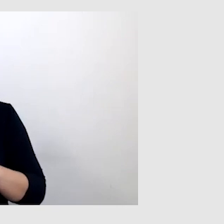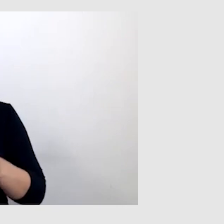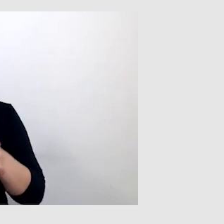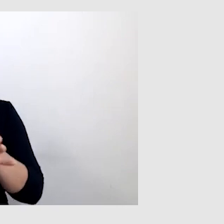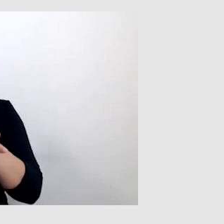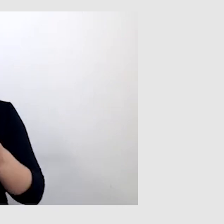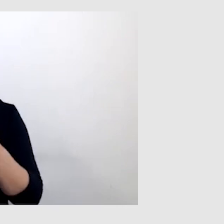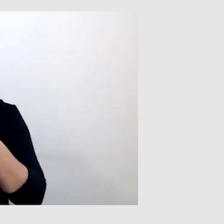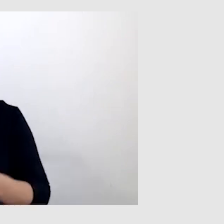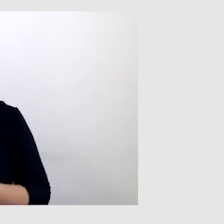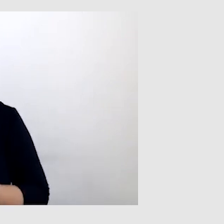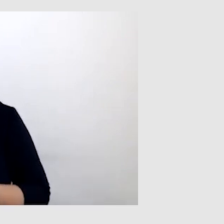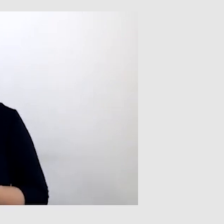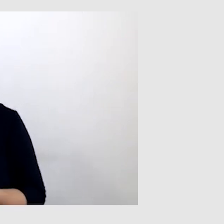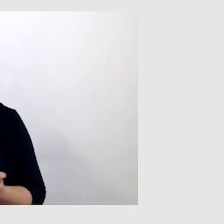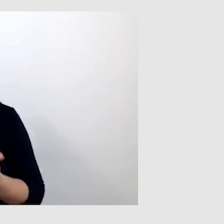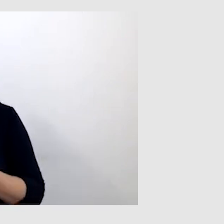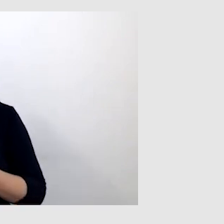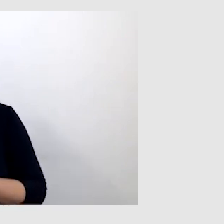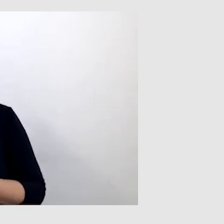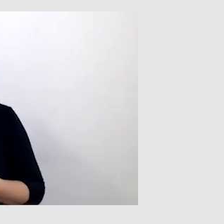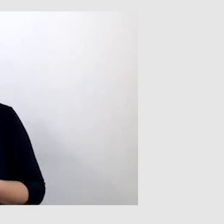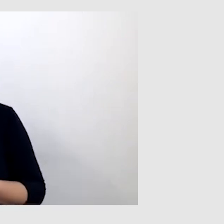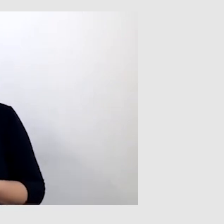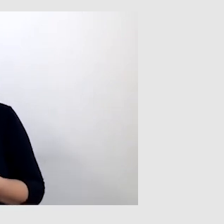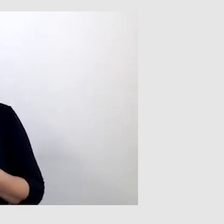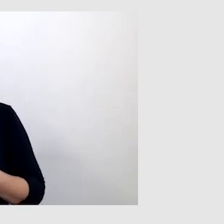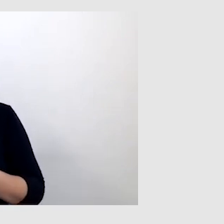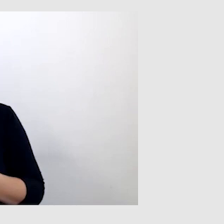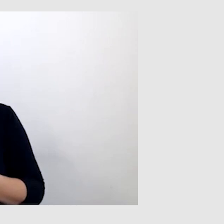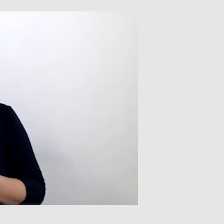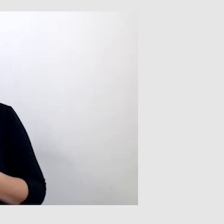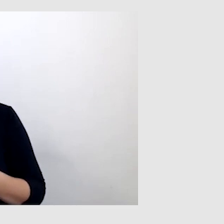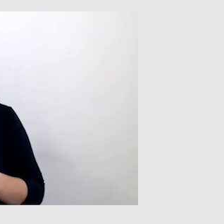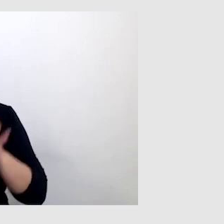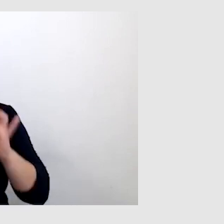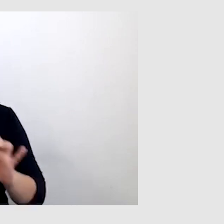Dlatego ważne jest, żeby prowadzący miał stabilne połączenie internetowe.